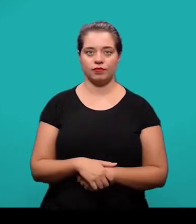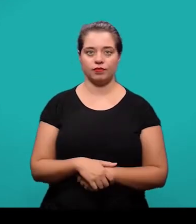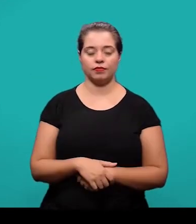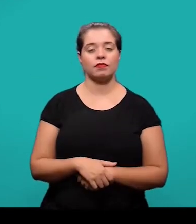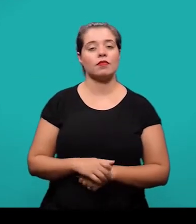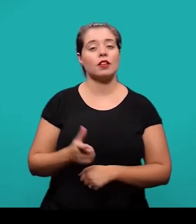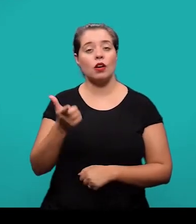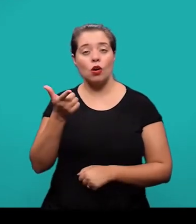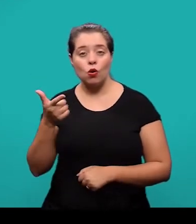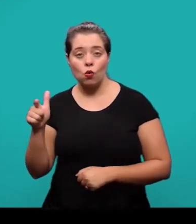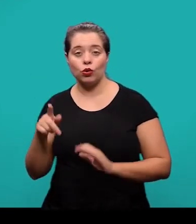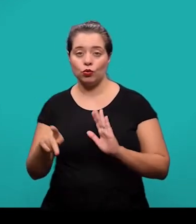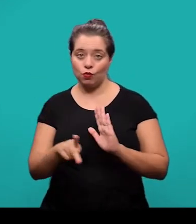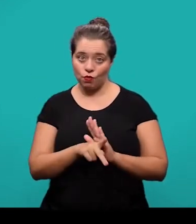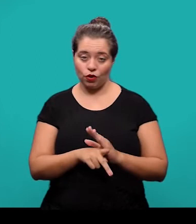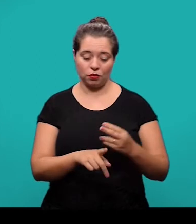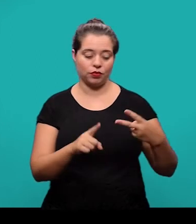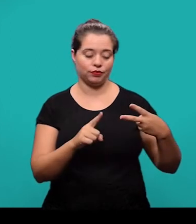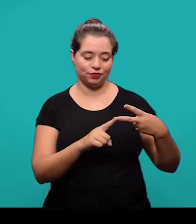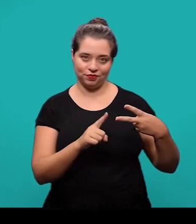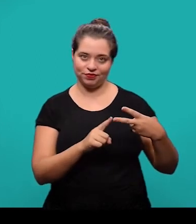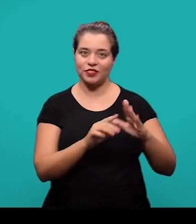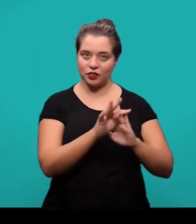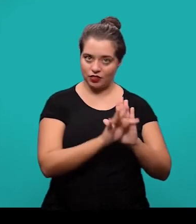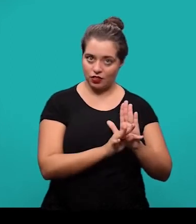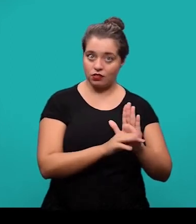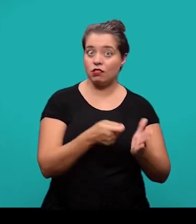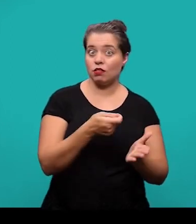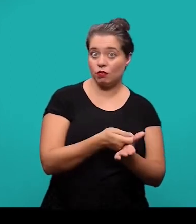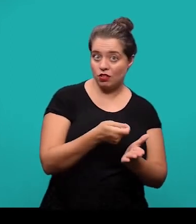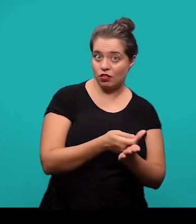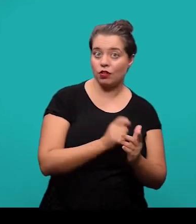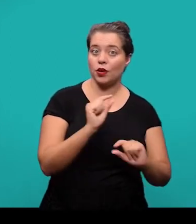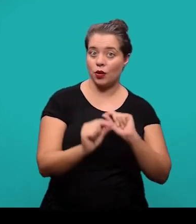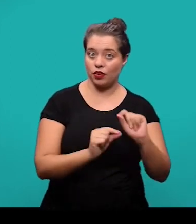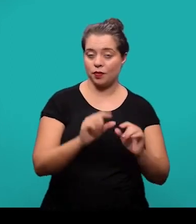O último elemento textual também, obrigatório são as considerações finais